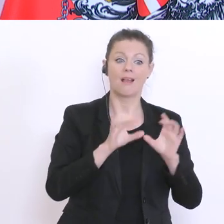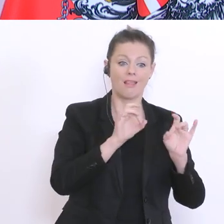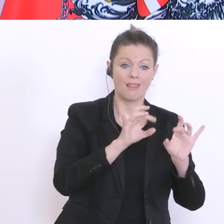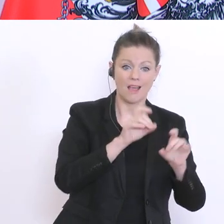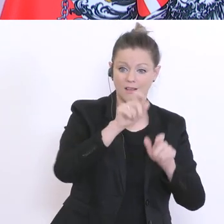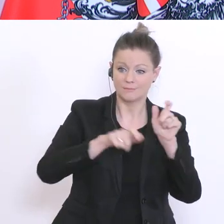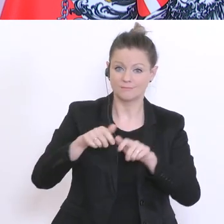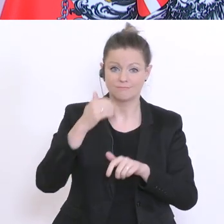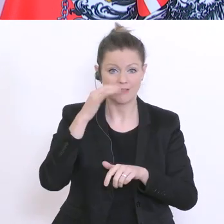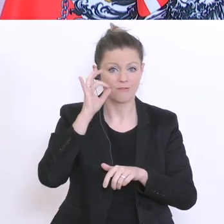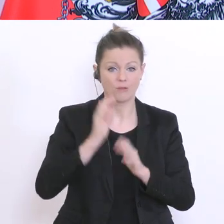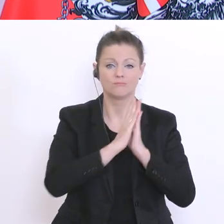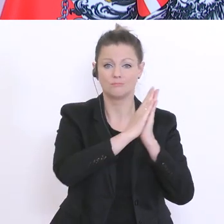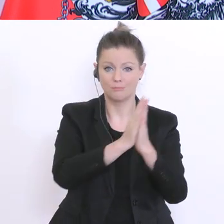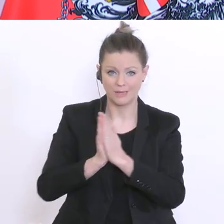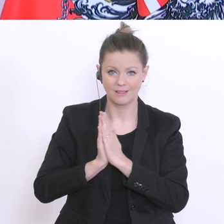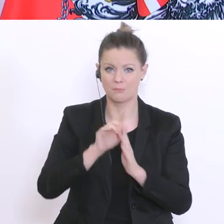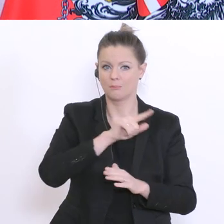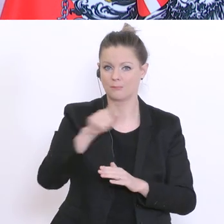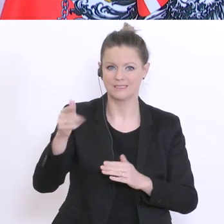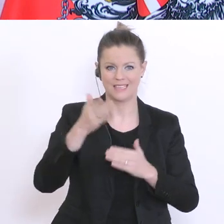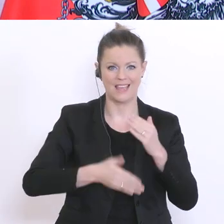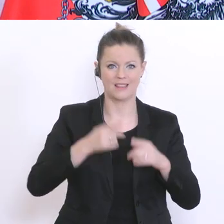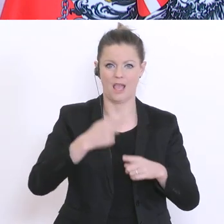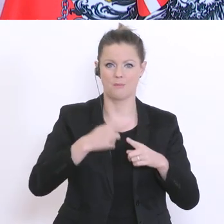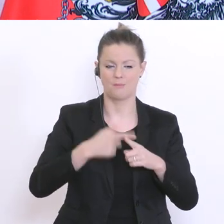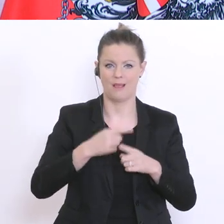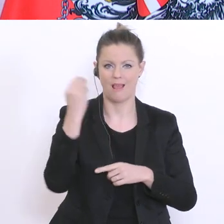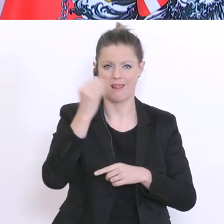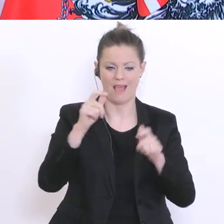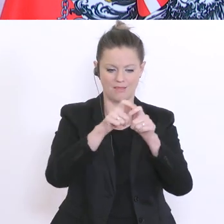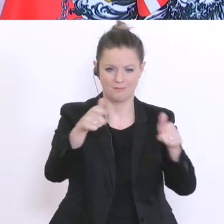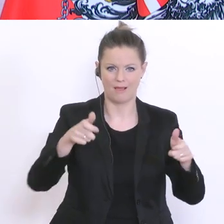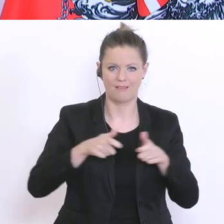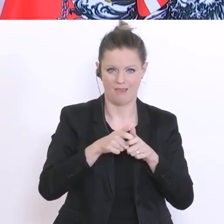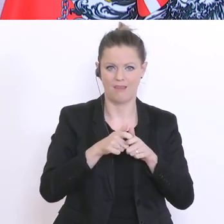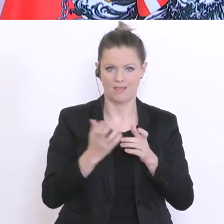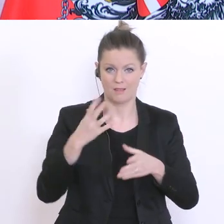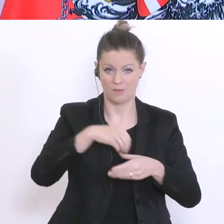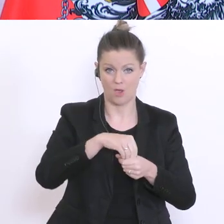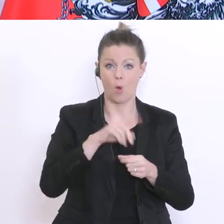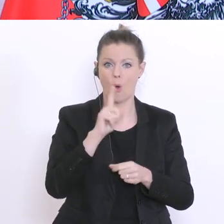Ende April zusammenzustellen. Die Entscheidung ob dabei neuer Stoff vermittelt wird oder ob es